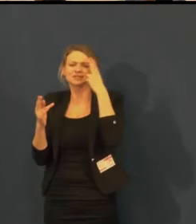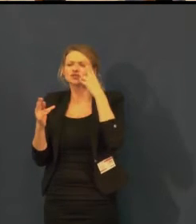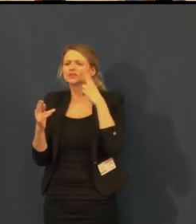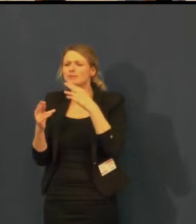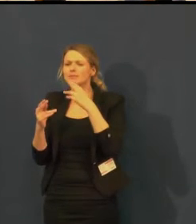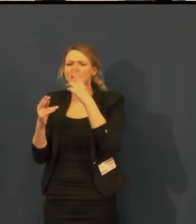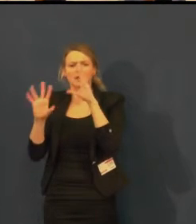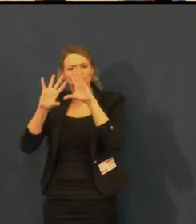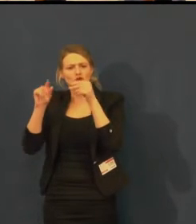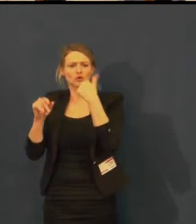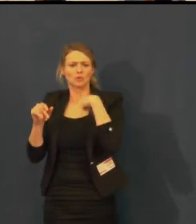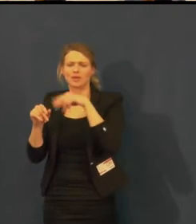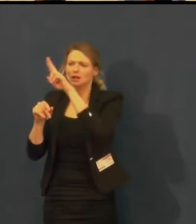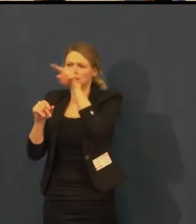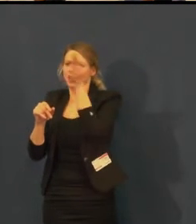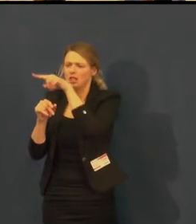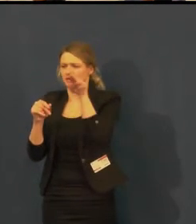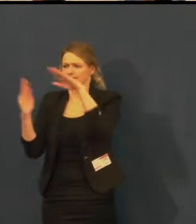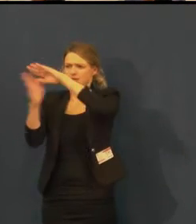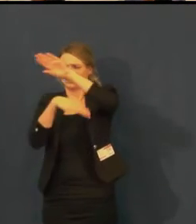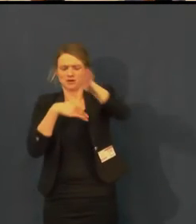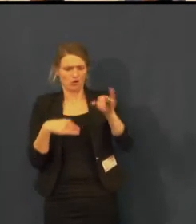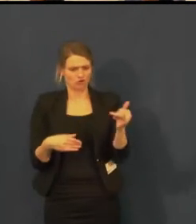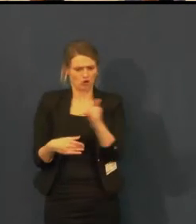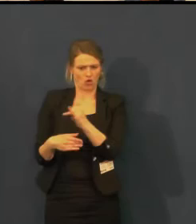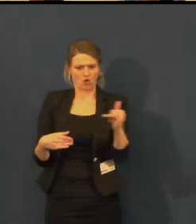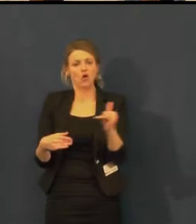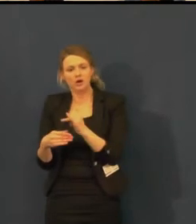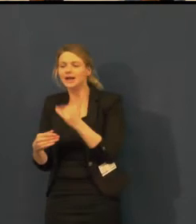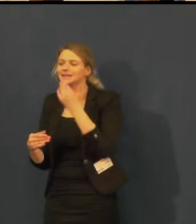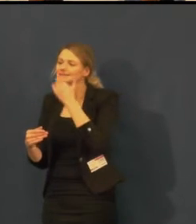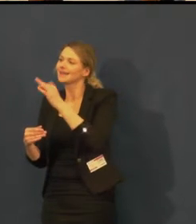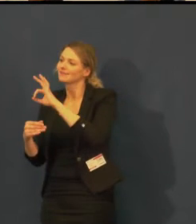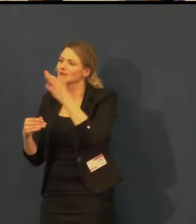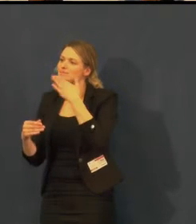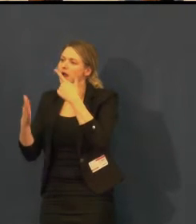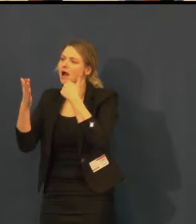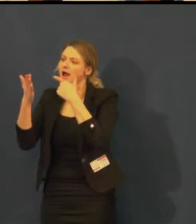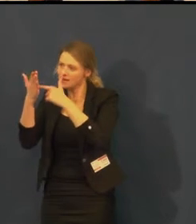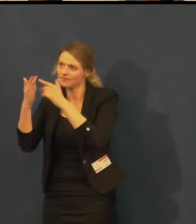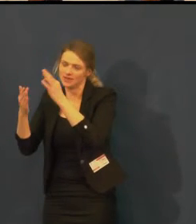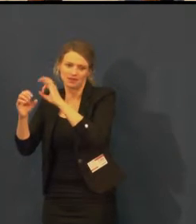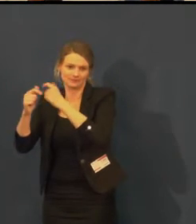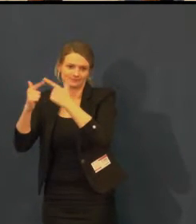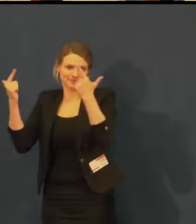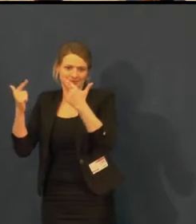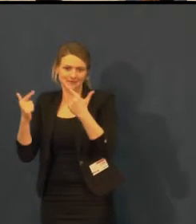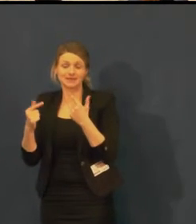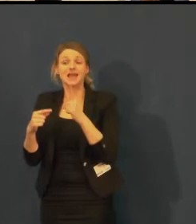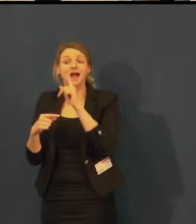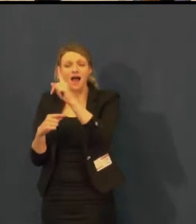která je pro titulky perfektní a usnadní to také práci osvětlovačům,